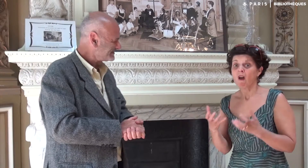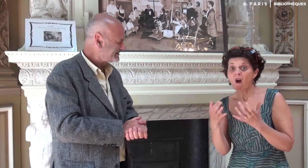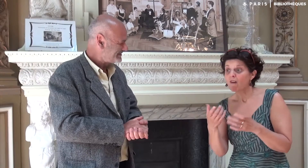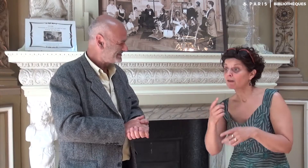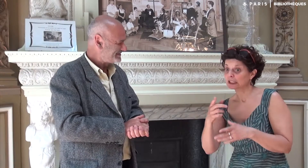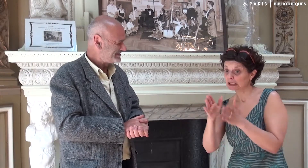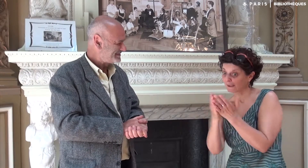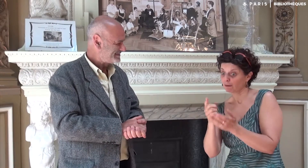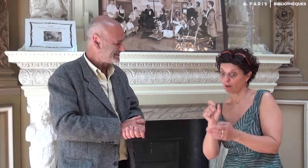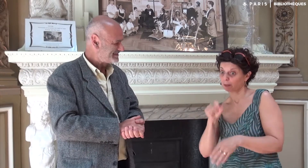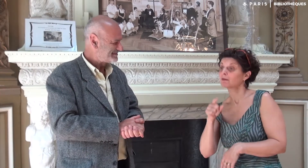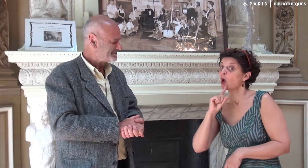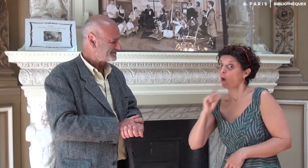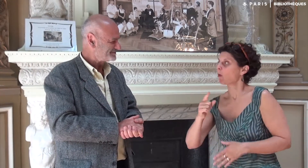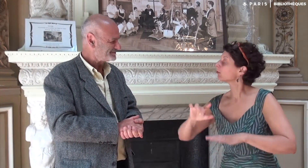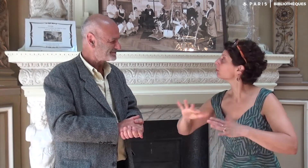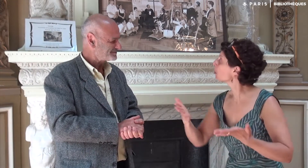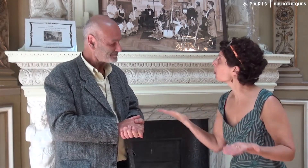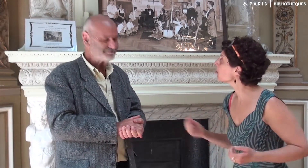Vous avez envie de commander ce livre ? Comment faire ?